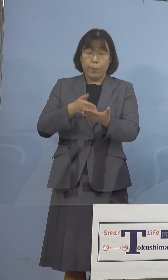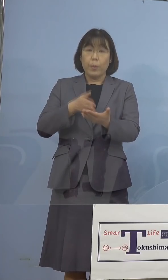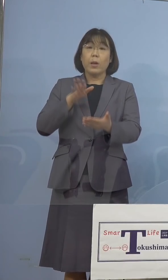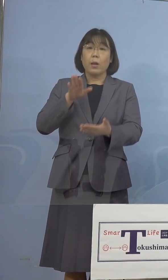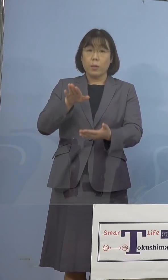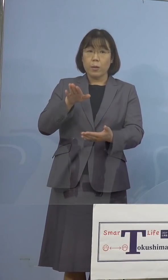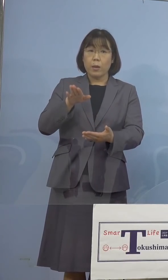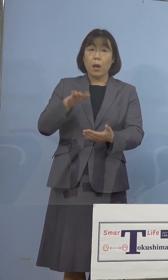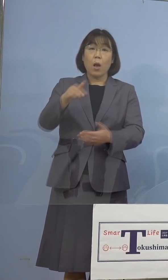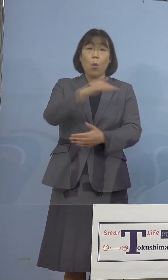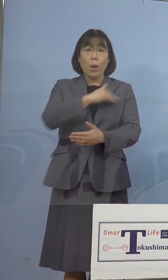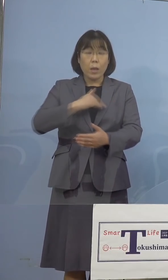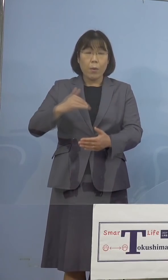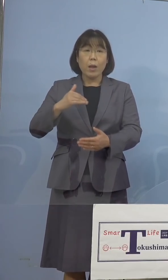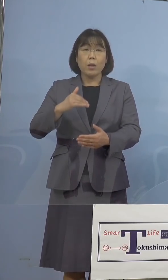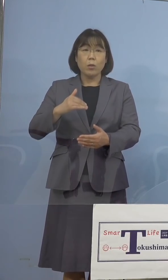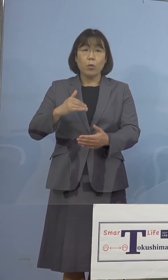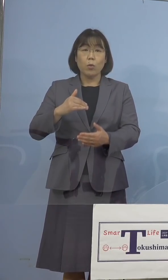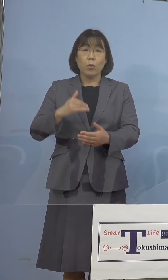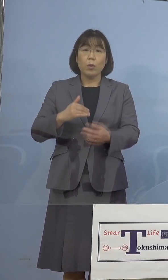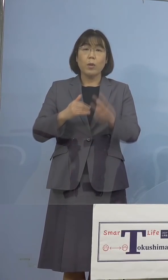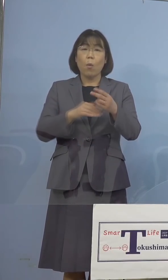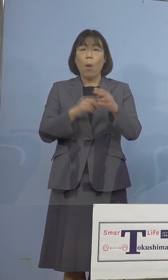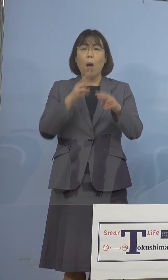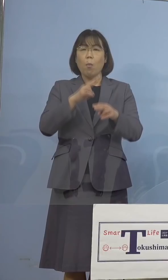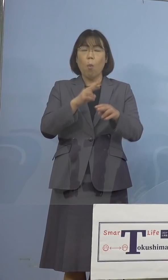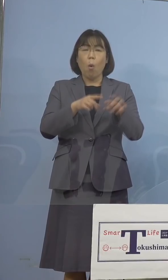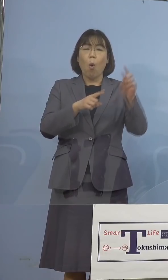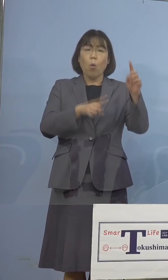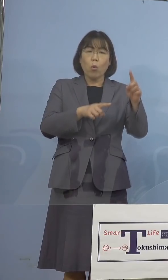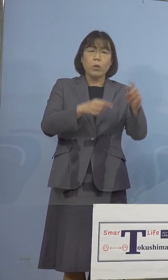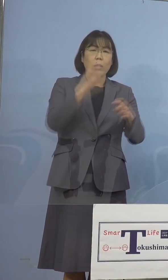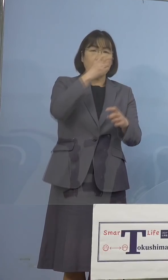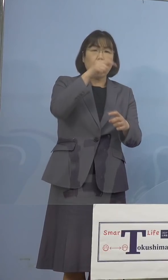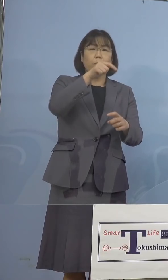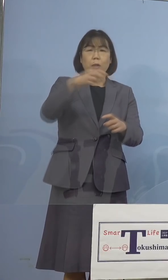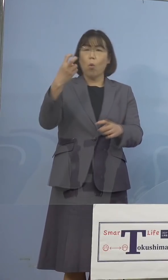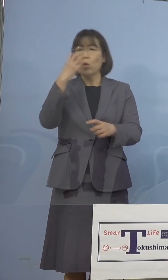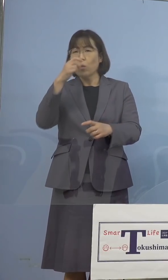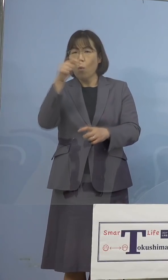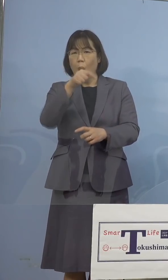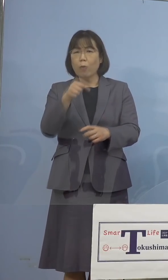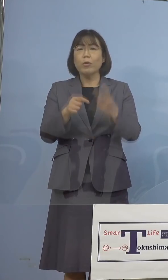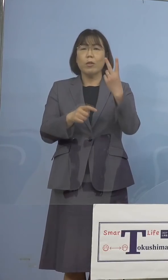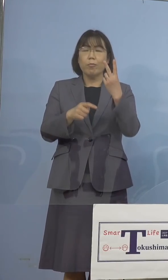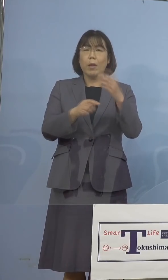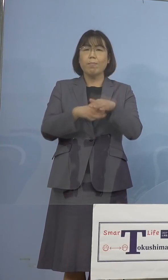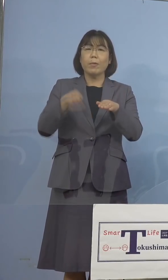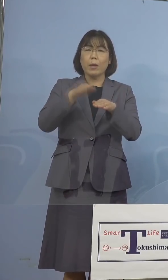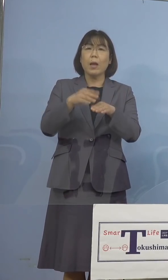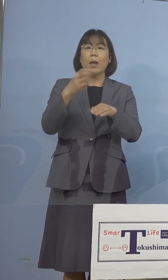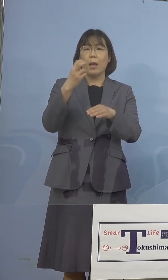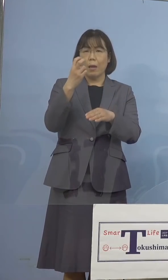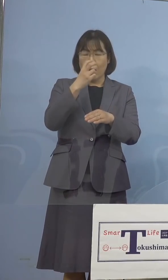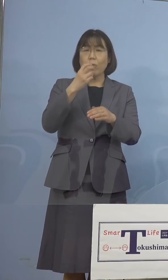我々としては二重の体制でしっかりと この変異株、何といってもあの4月、